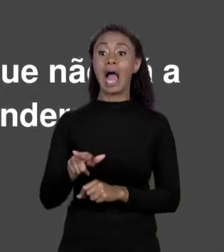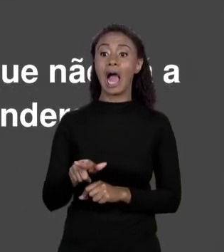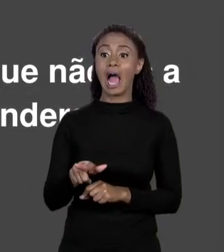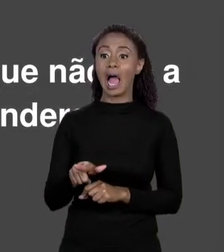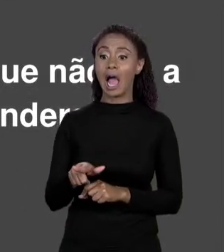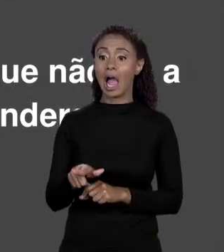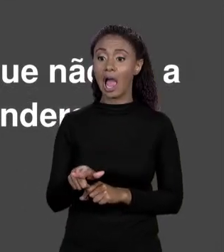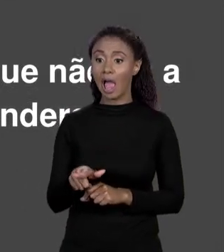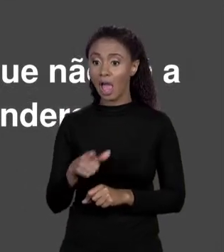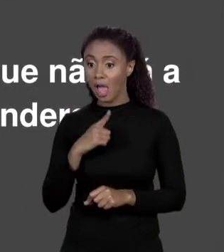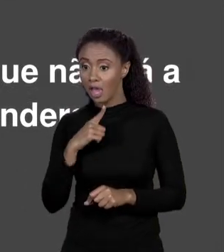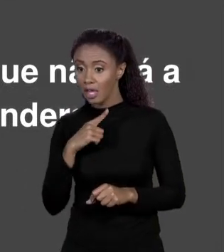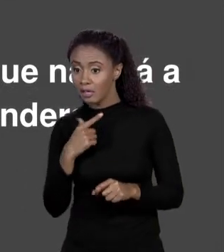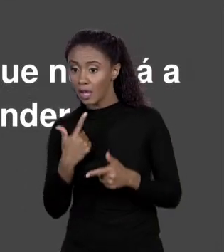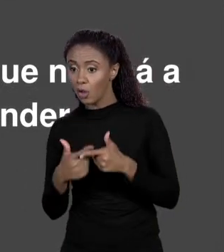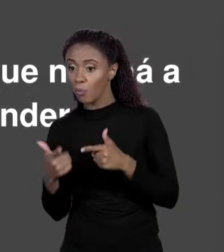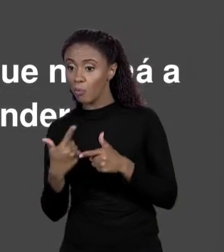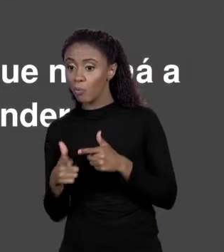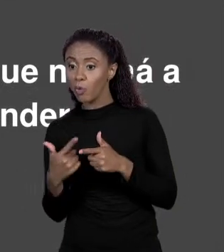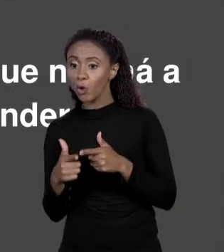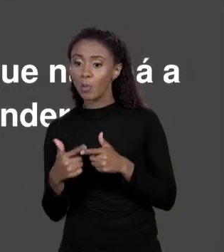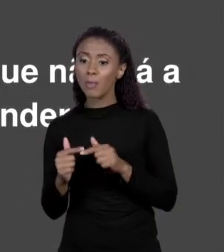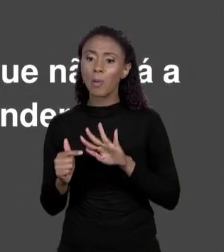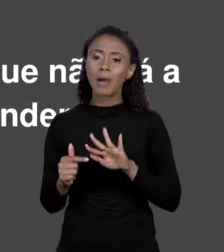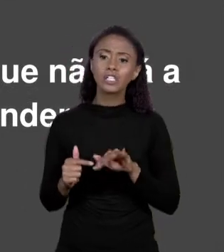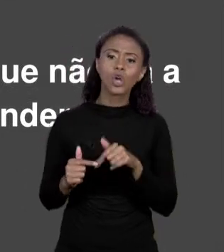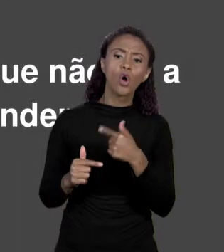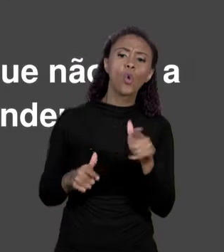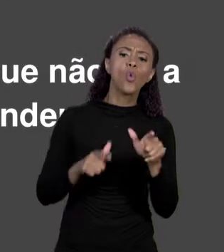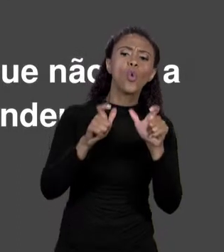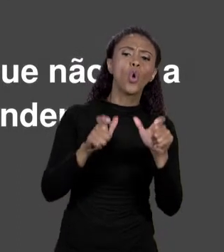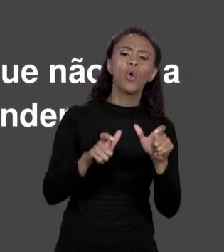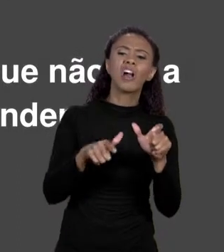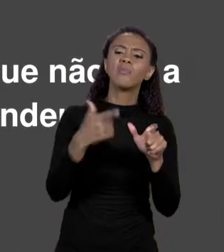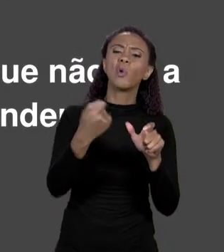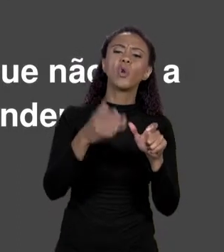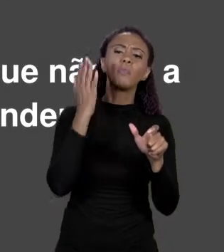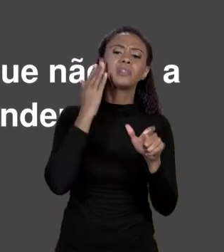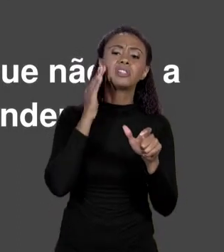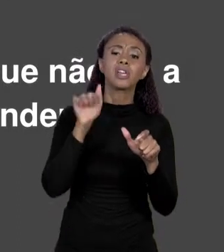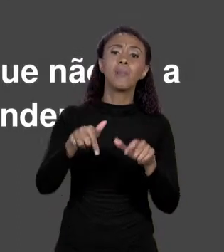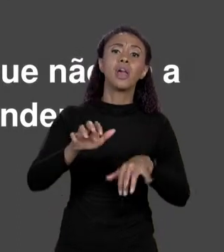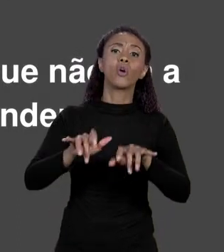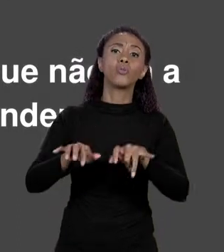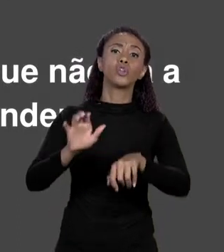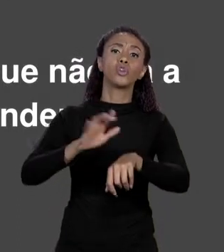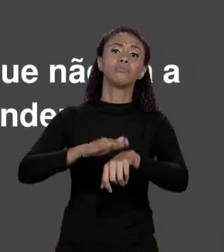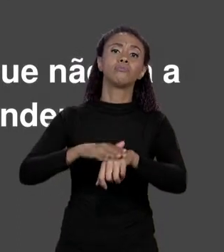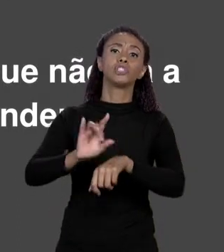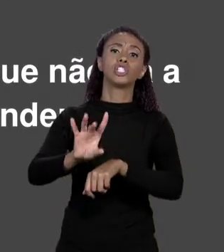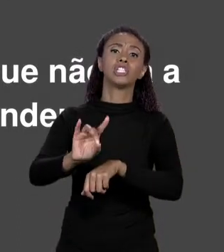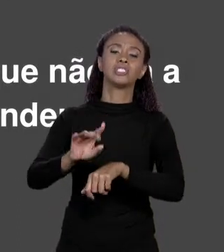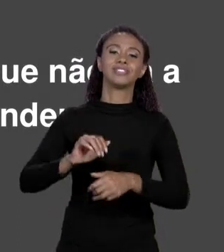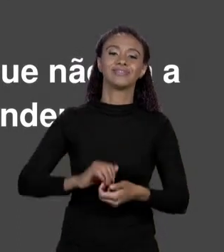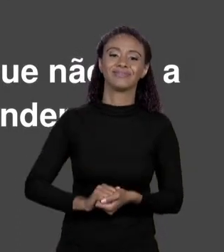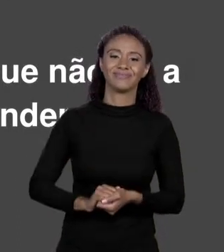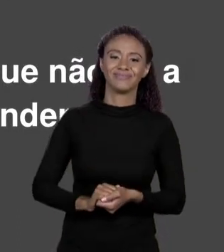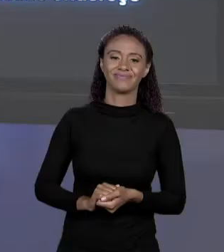OUTRA PERSPECTIVA EM QUE ESSA INFORMAÇÃO NÃO É MAIS NECESSÁRIA. SE EU CHAMEI UMA REGIÃO DE MEMÓRIA DE "ÁREA Q",